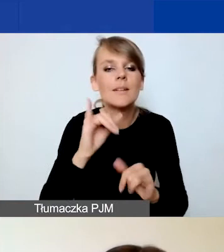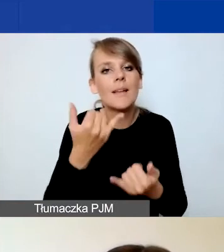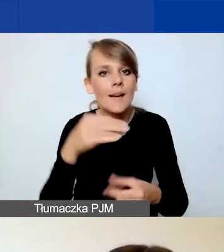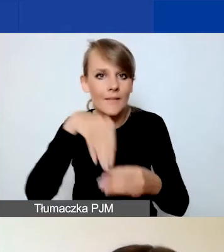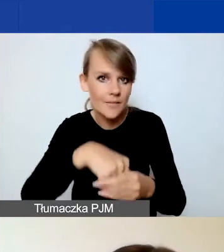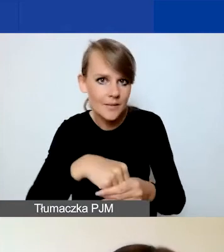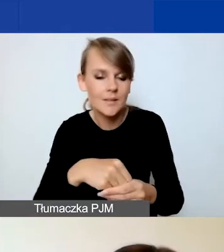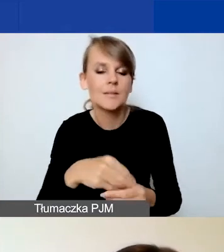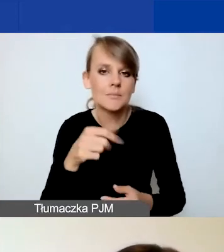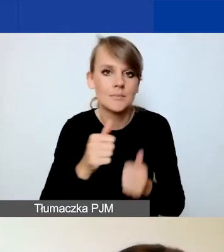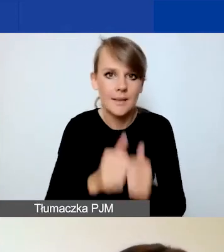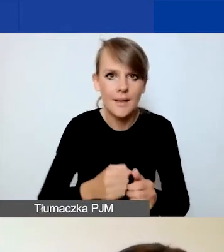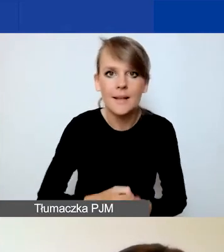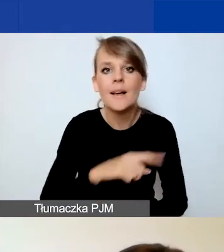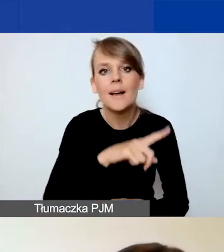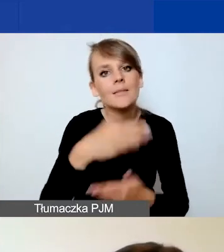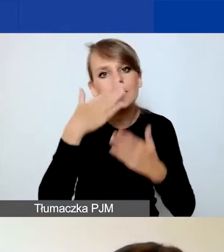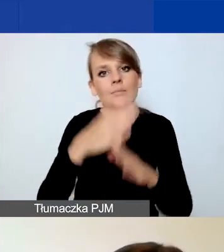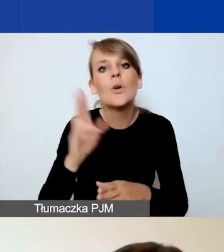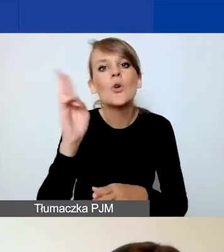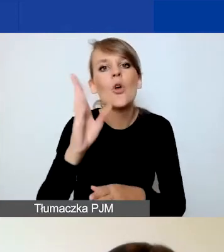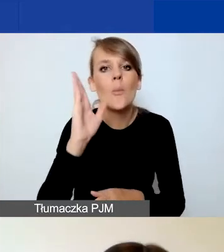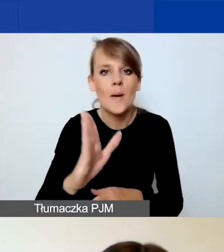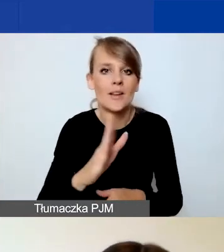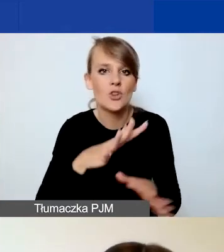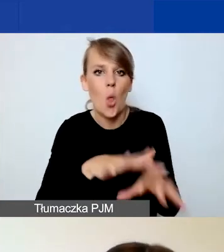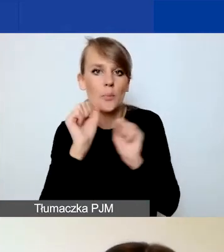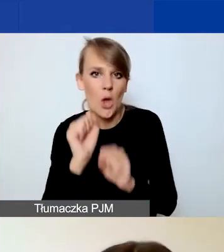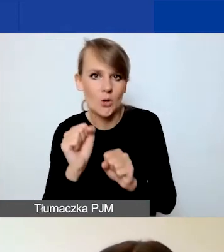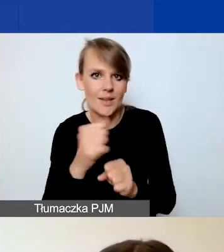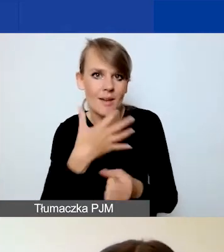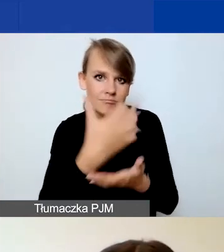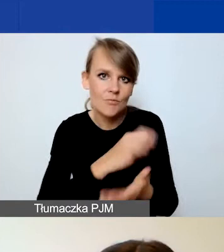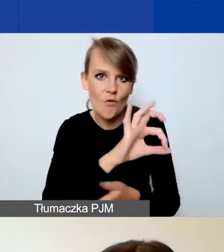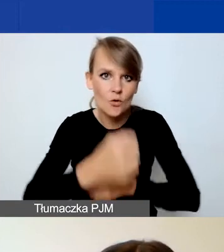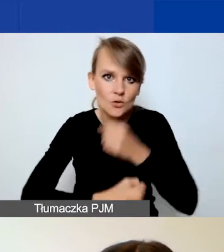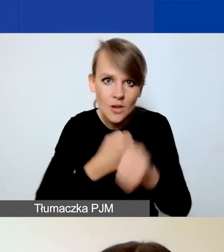Wskazujecie, kto będzie odbiorcą waszych działań, podajecie rezultaty waszego projektu